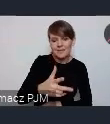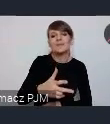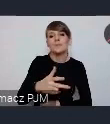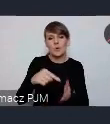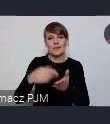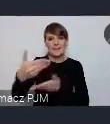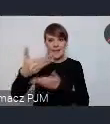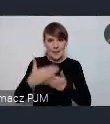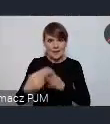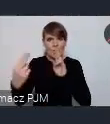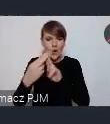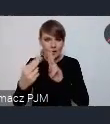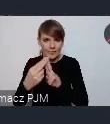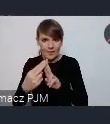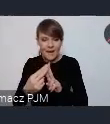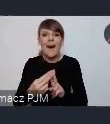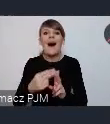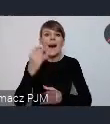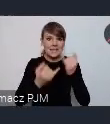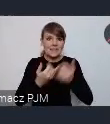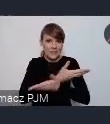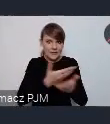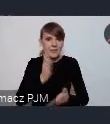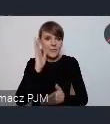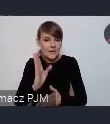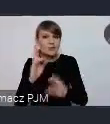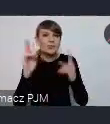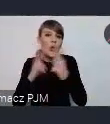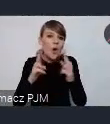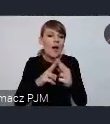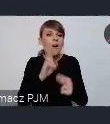Natomiast jeśli państwo się skontaktujecie z kimś innym w Związku Miast Polskich